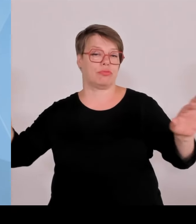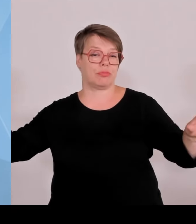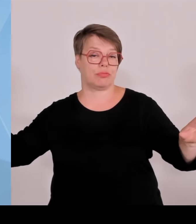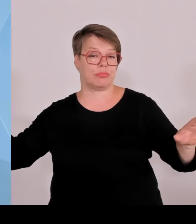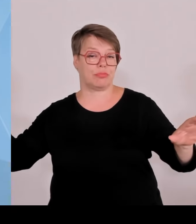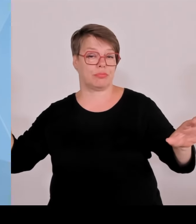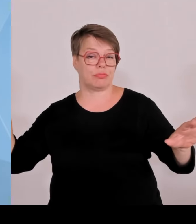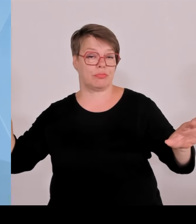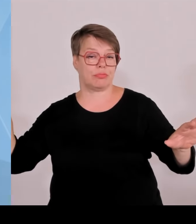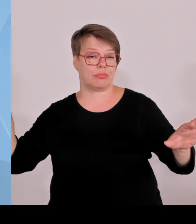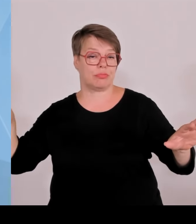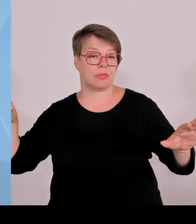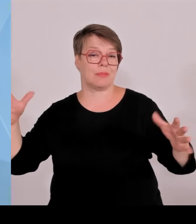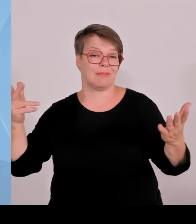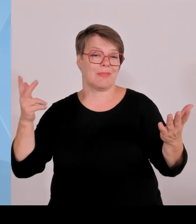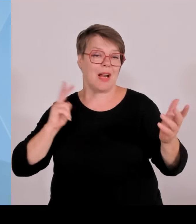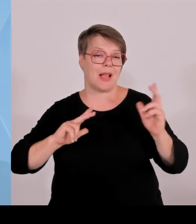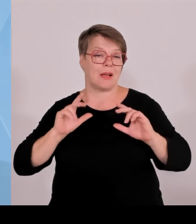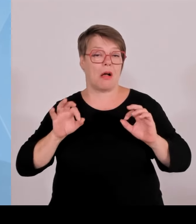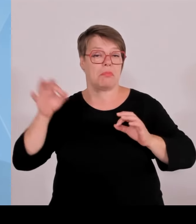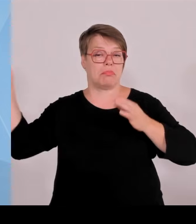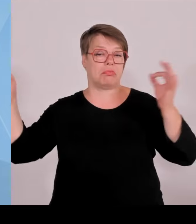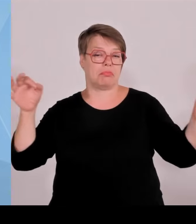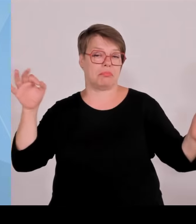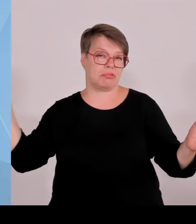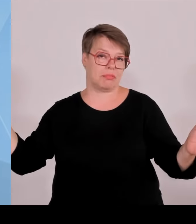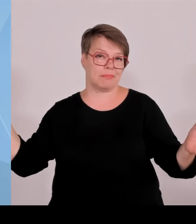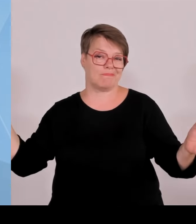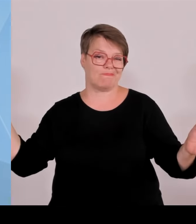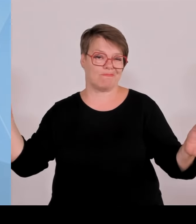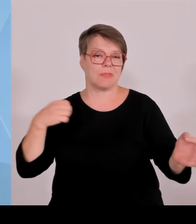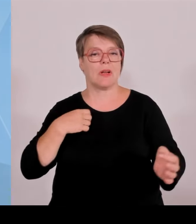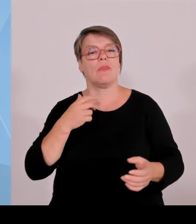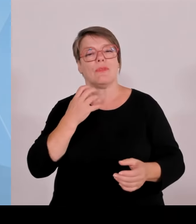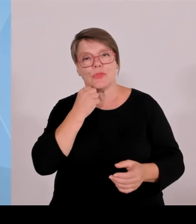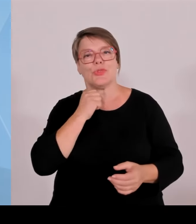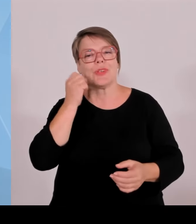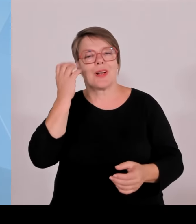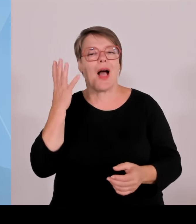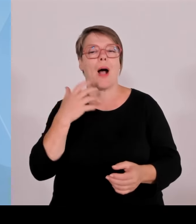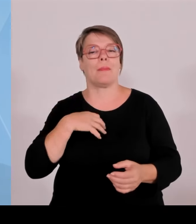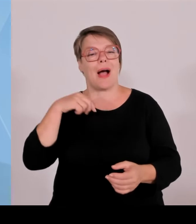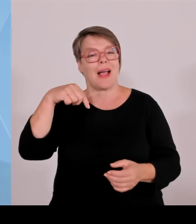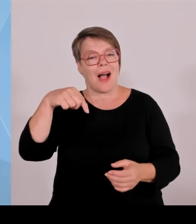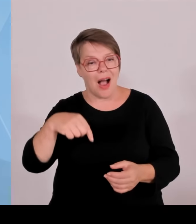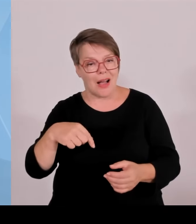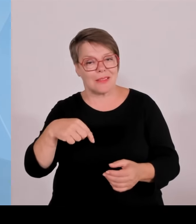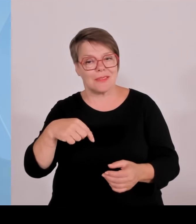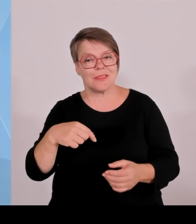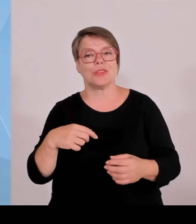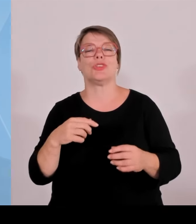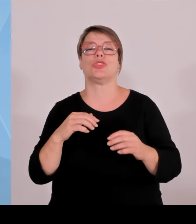Wir versuchen auch die jungen Firmengründer mehr mit der etablierten Wirtschaft zusammen zu führen.